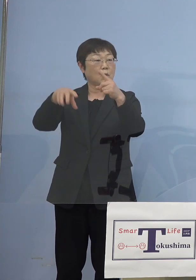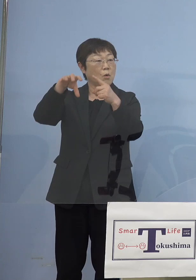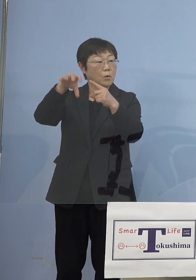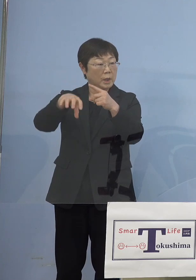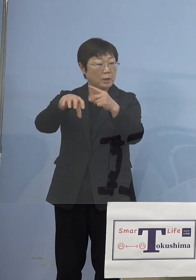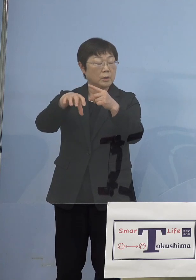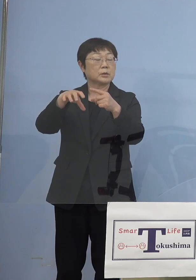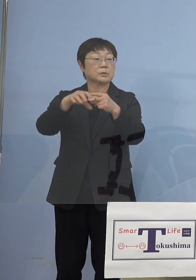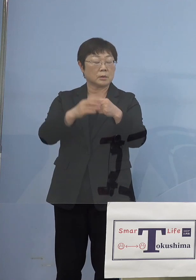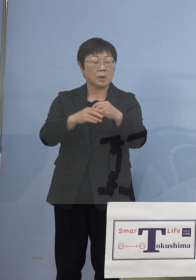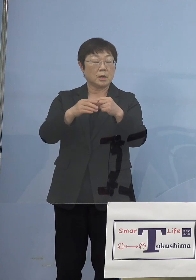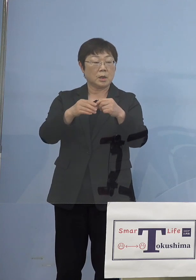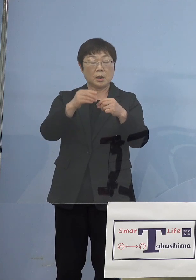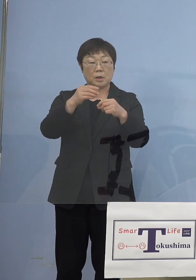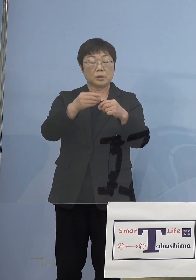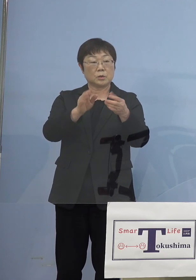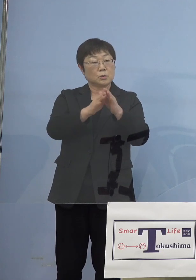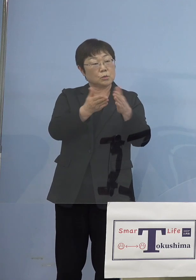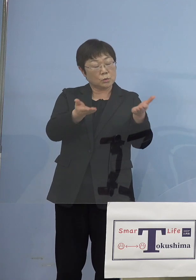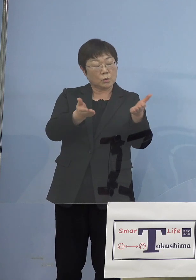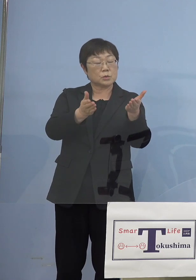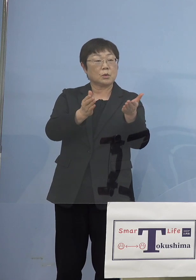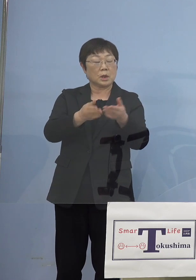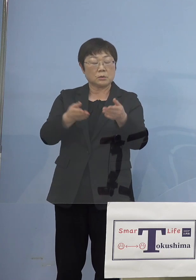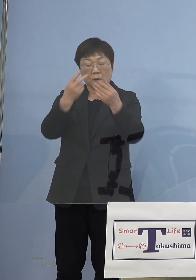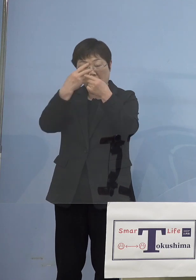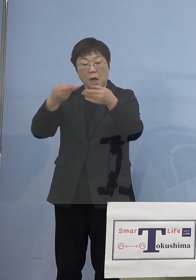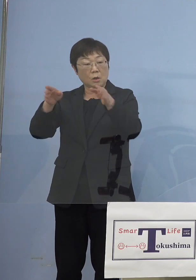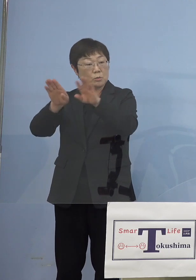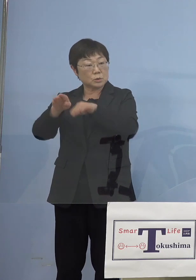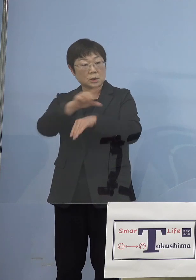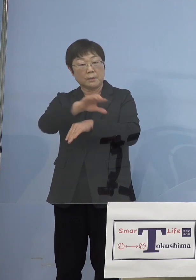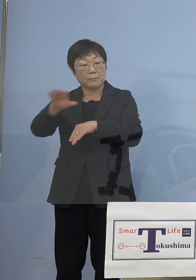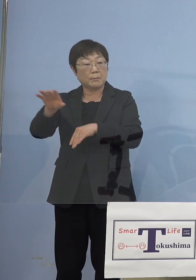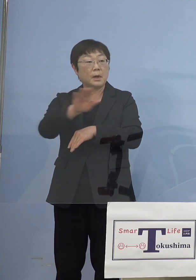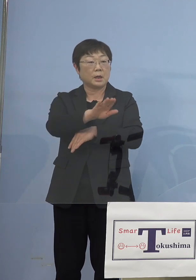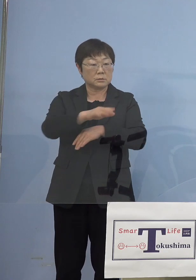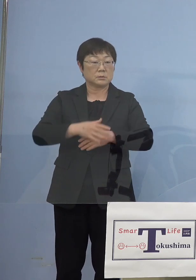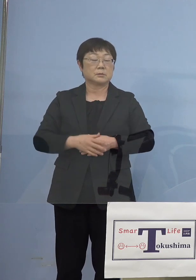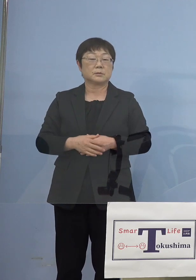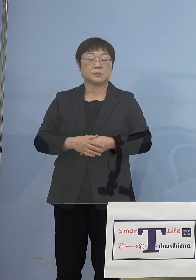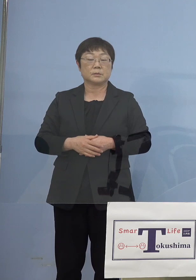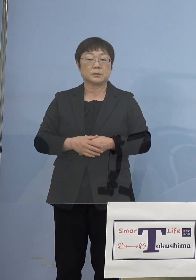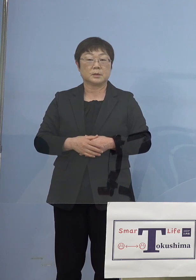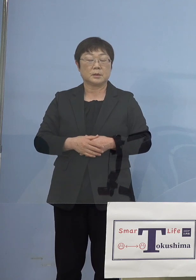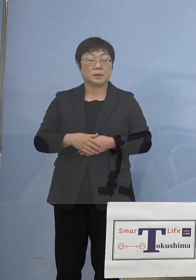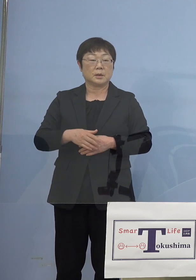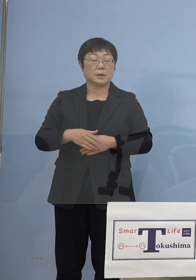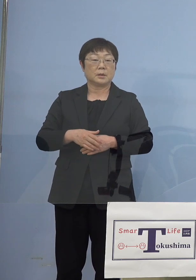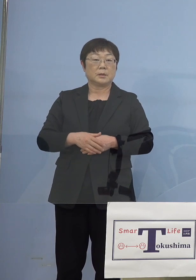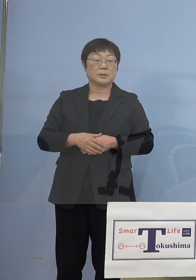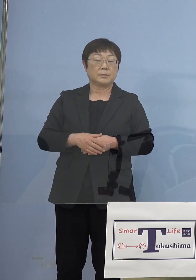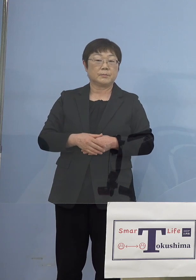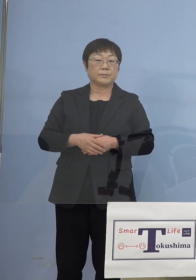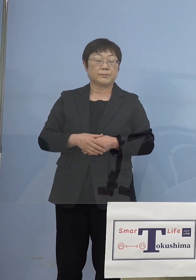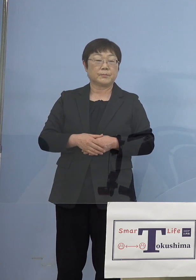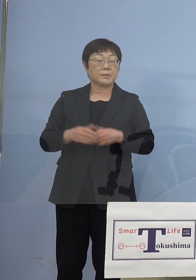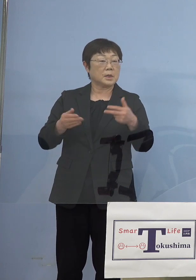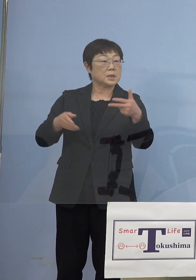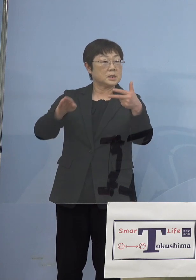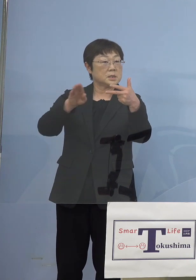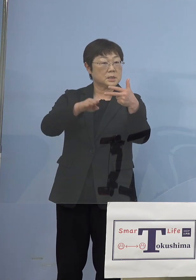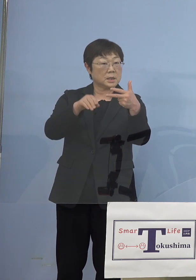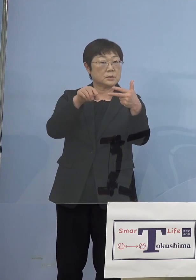図書館とか博物館とかっていうので そういうターミナル、プラザとかっていうので施設数としては